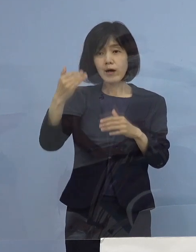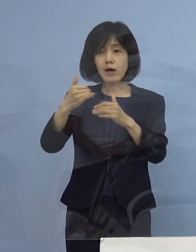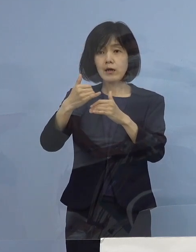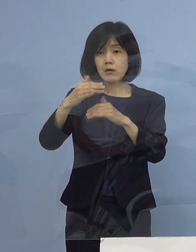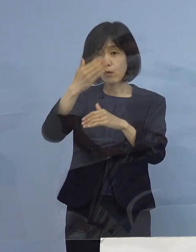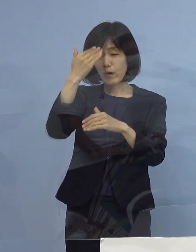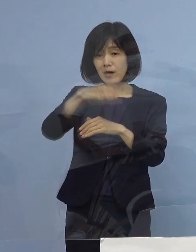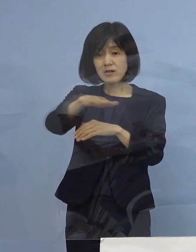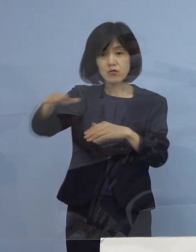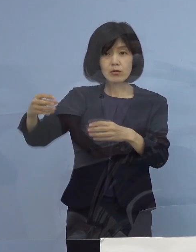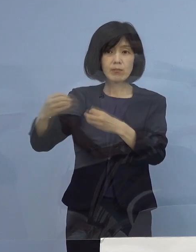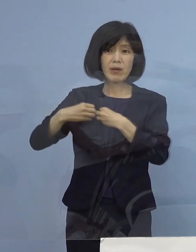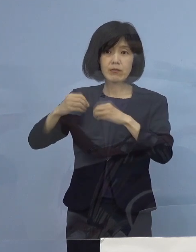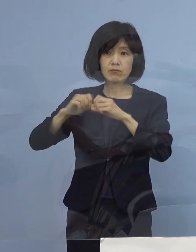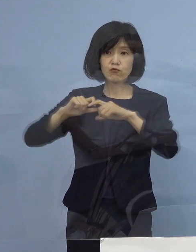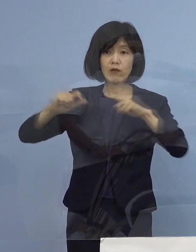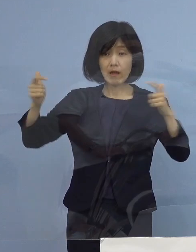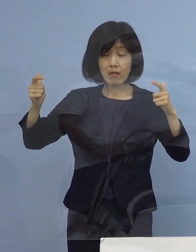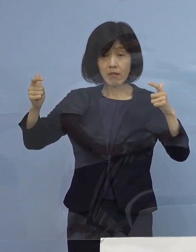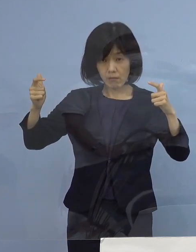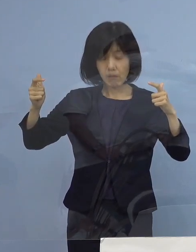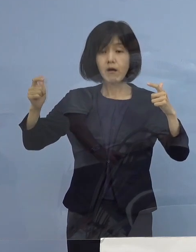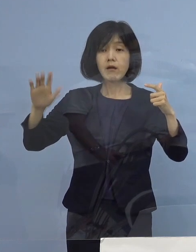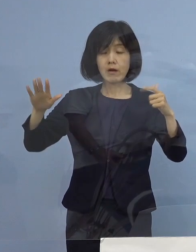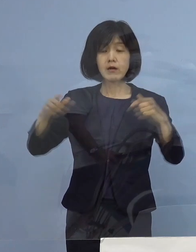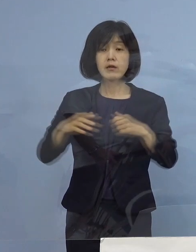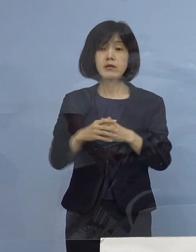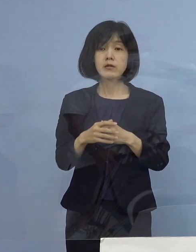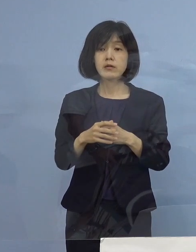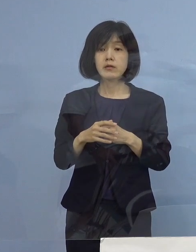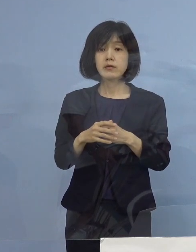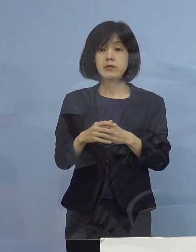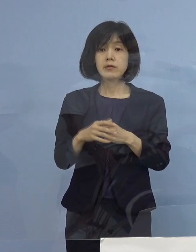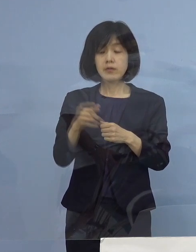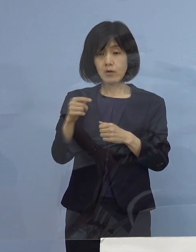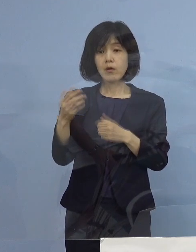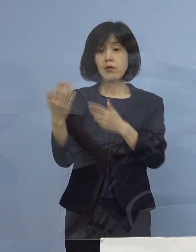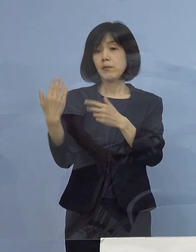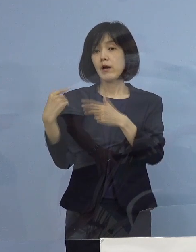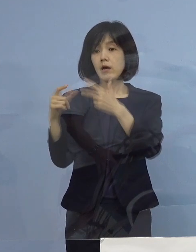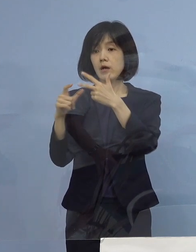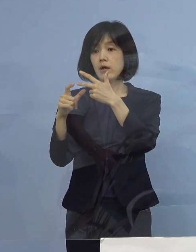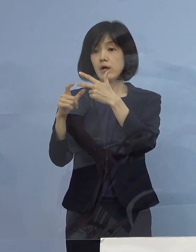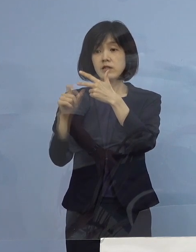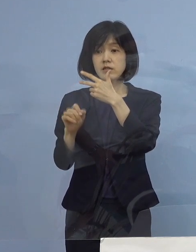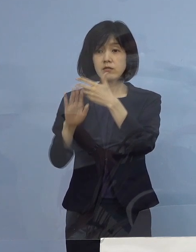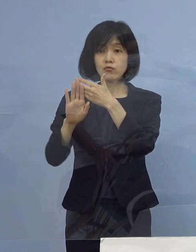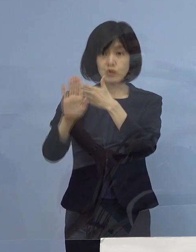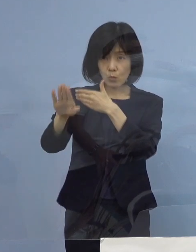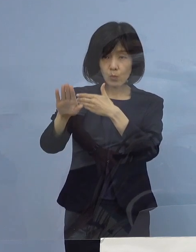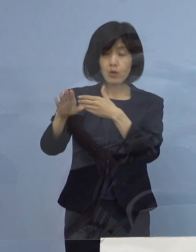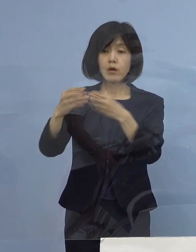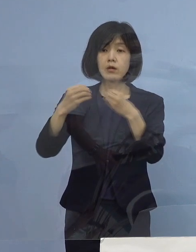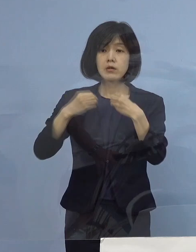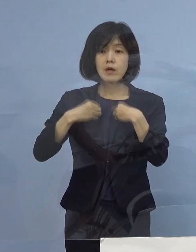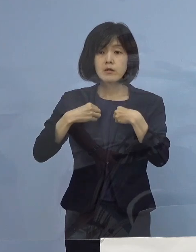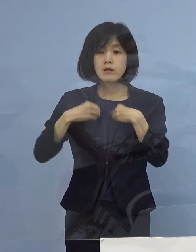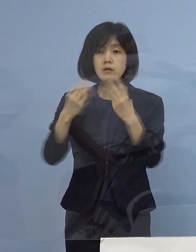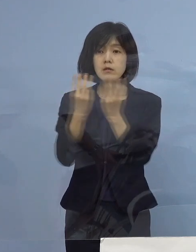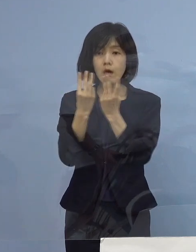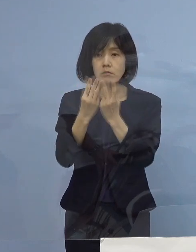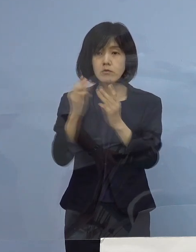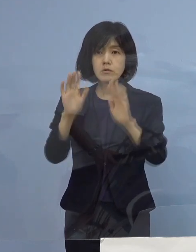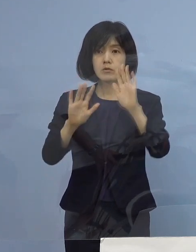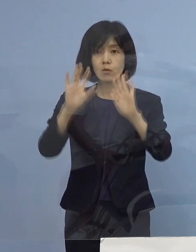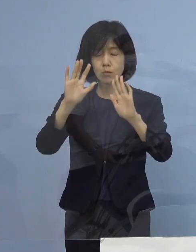というのは今回でもこれ 7月に入ってからの感染状況ということでありますが